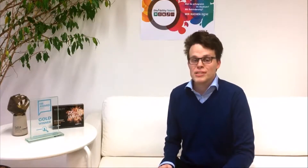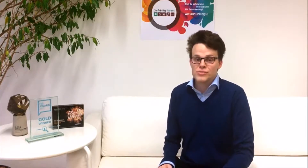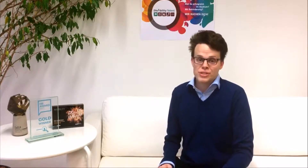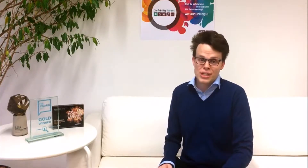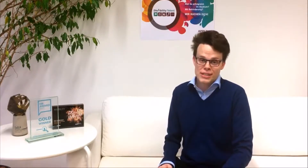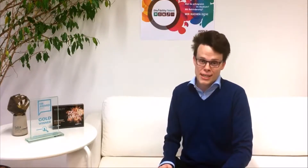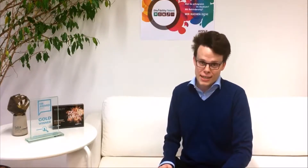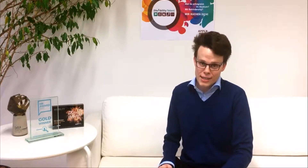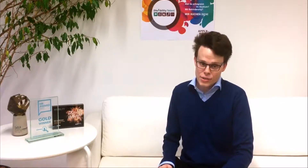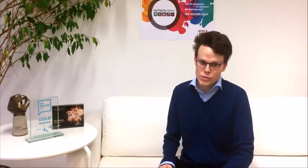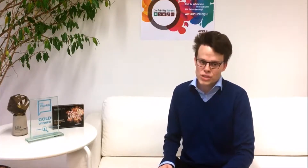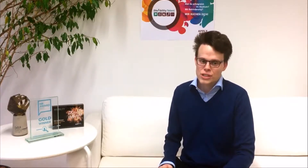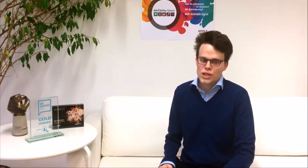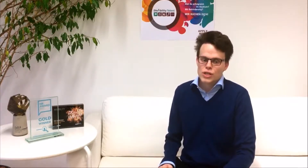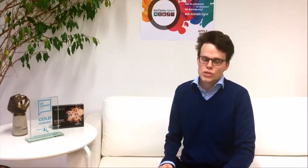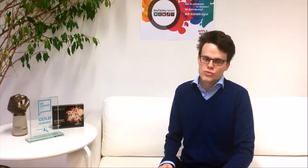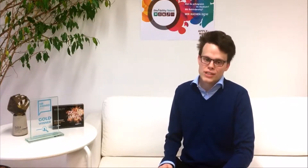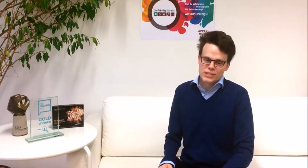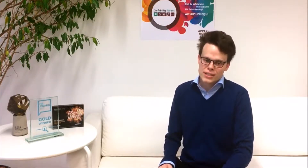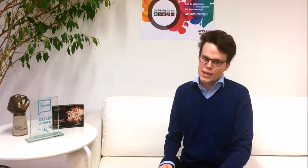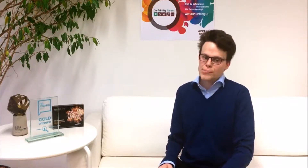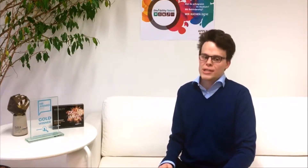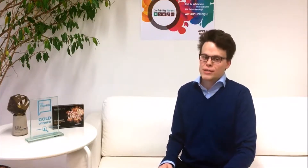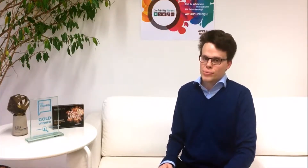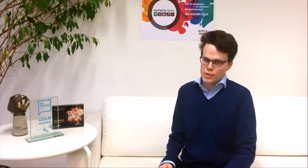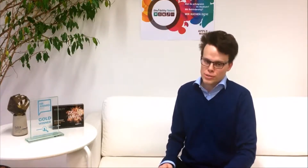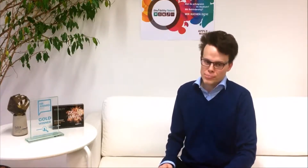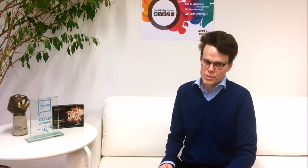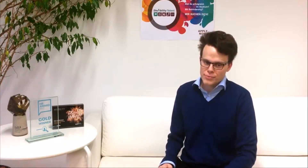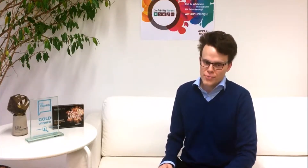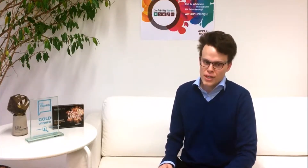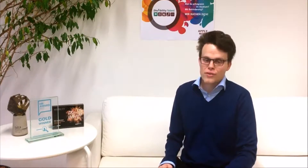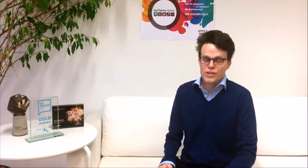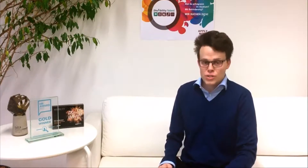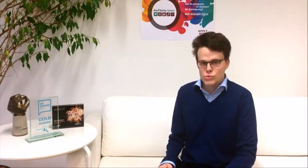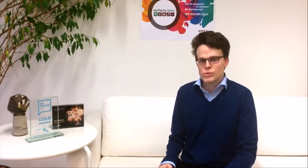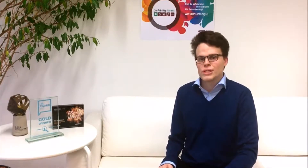individuellen Karrierecoaching, sowie in Skill-building-Workshops. Wir suchen genau dich!